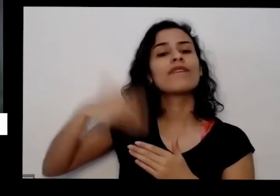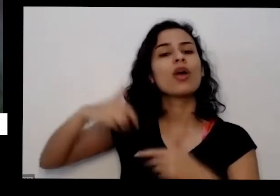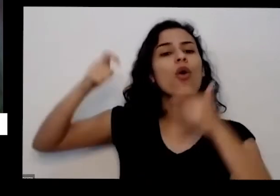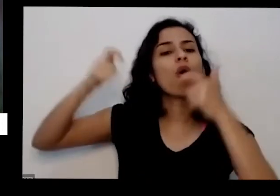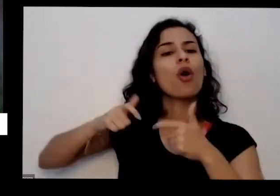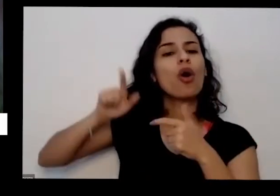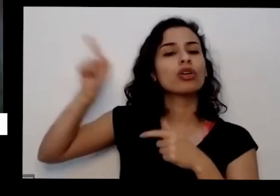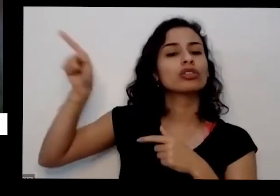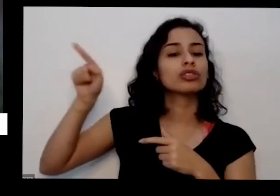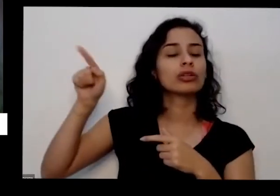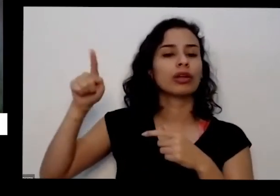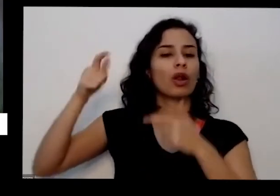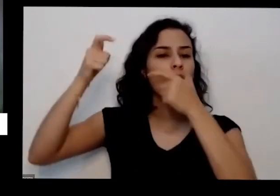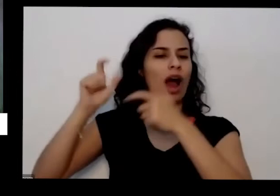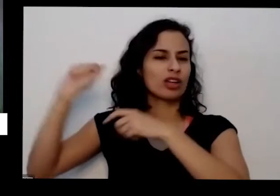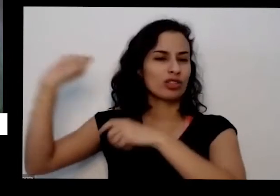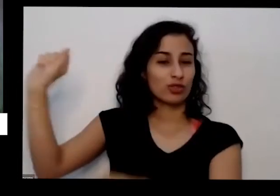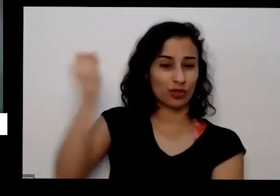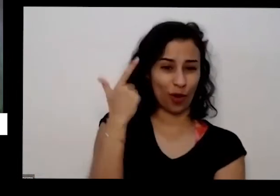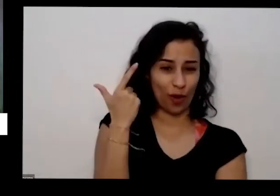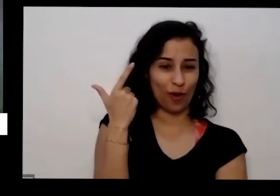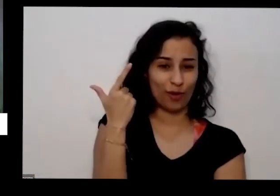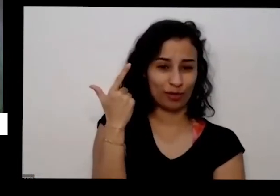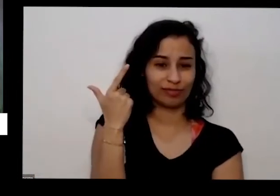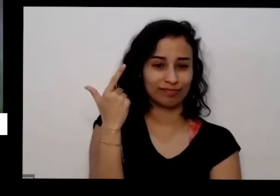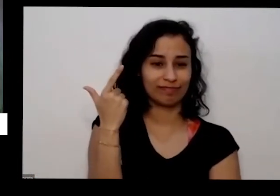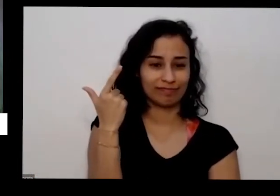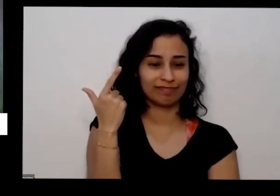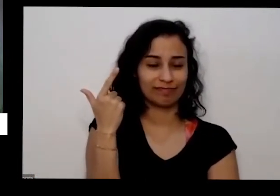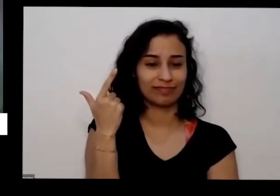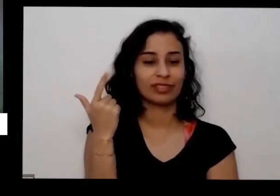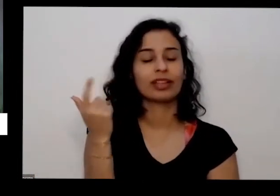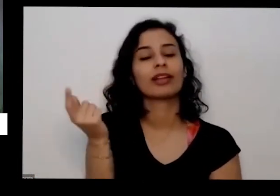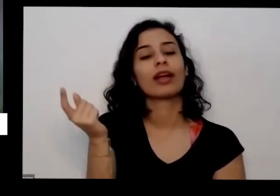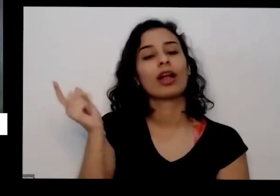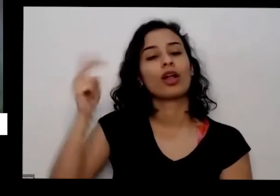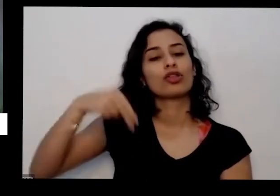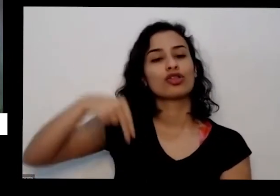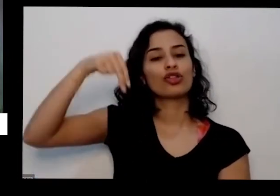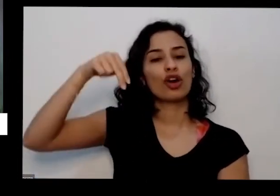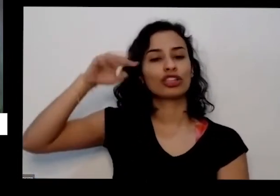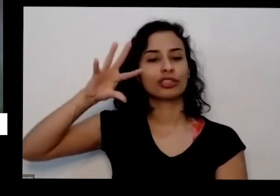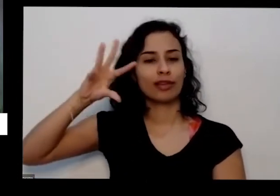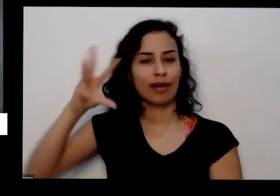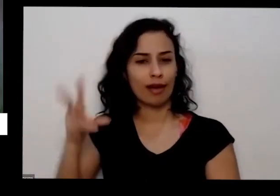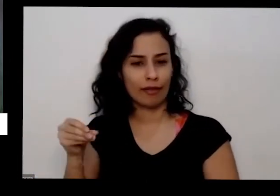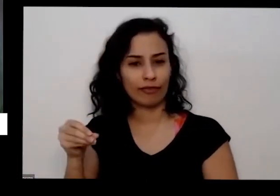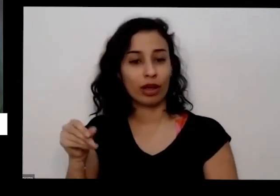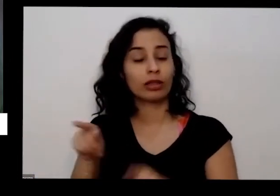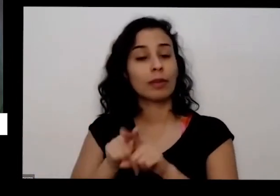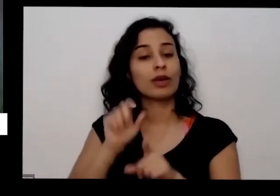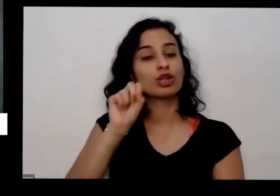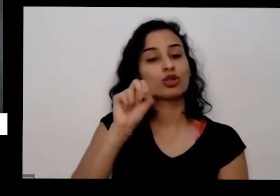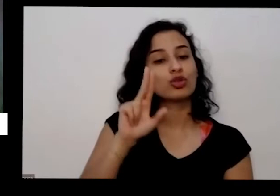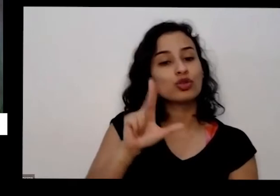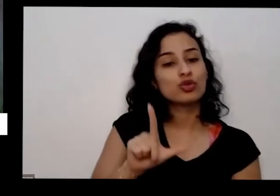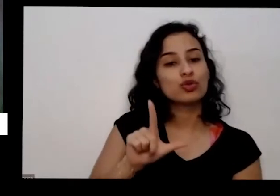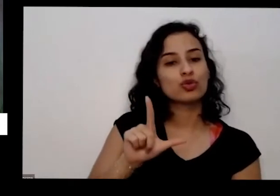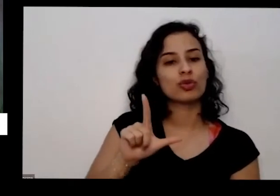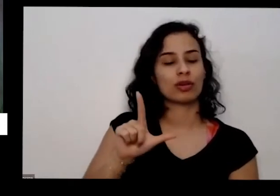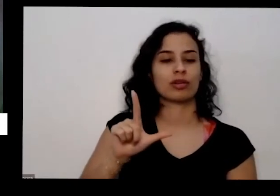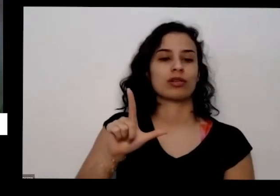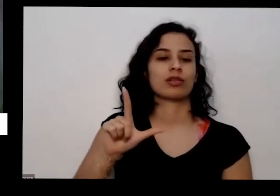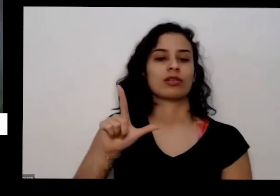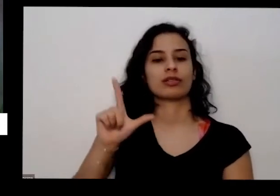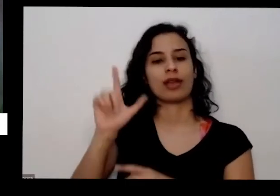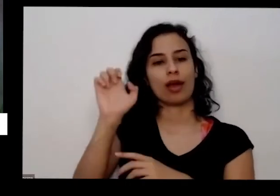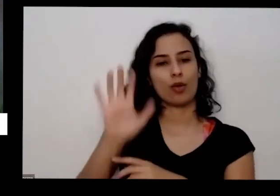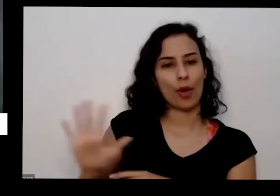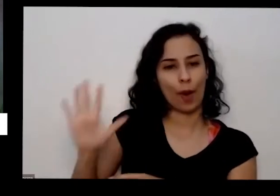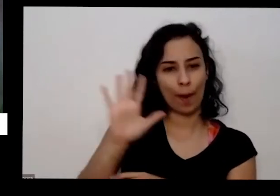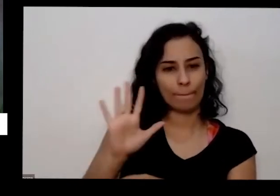ou do Norte da momento do norte da África e do sul da Europa na região do Mediterrâneo E aí tô